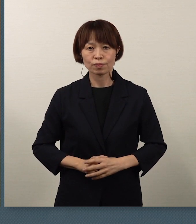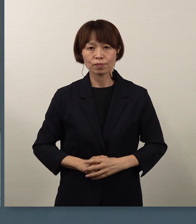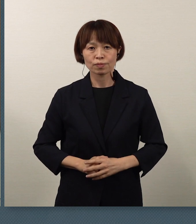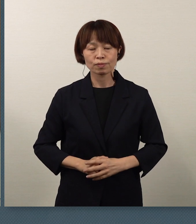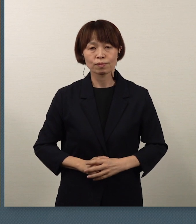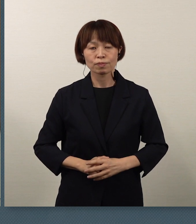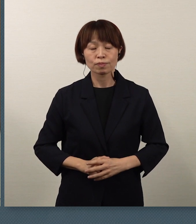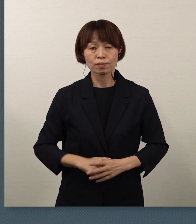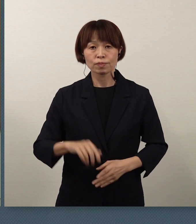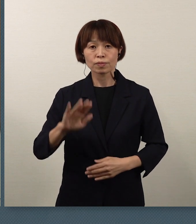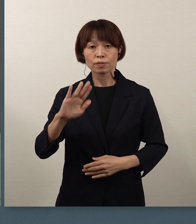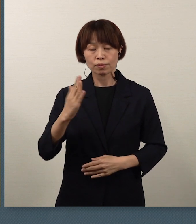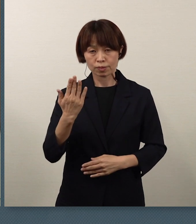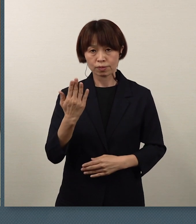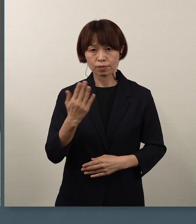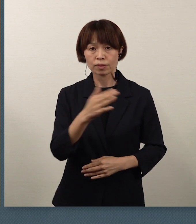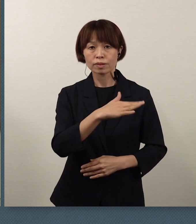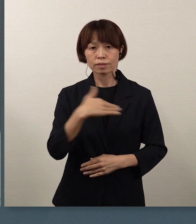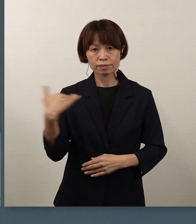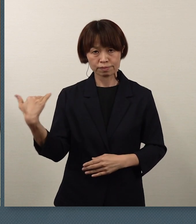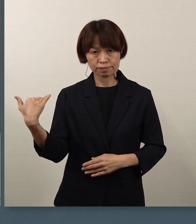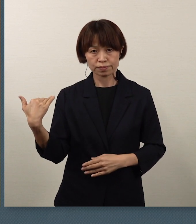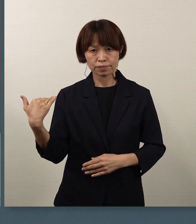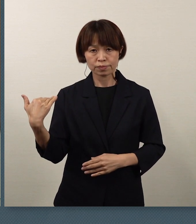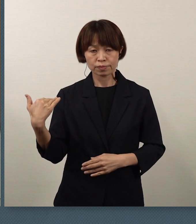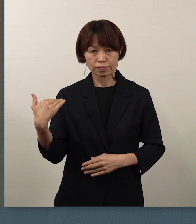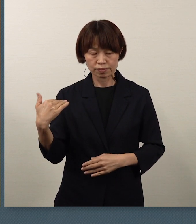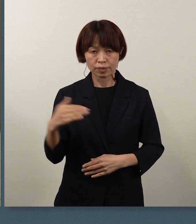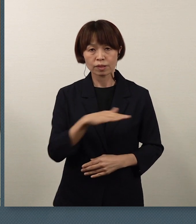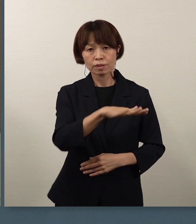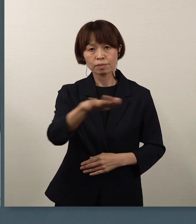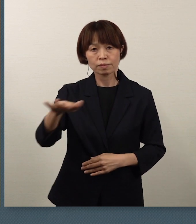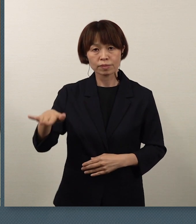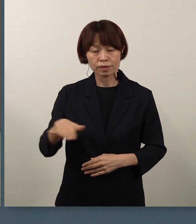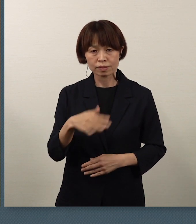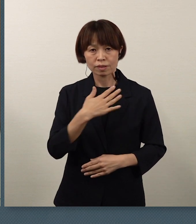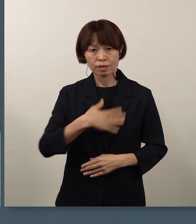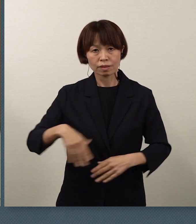ただ、私どもは皆さん方の健康が第一です